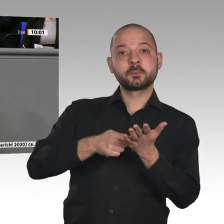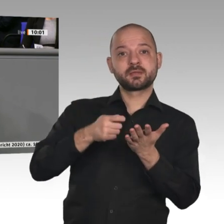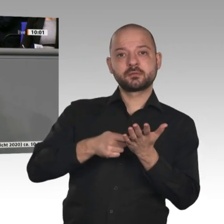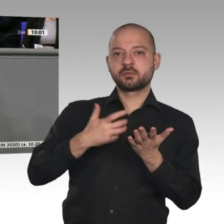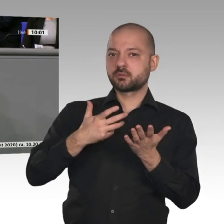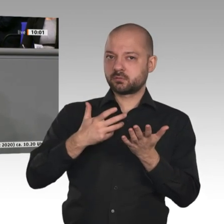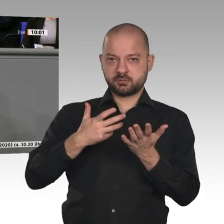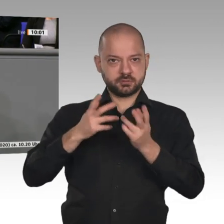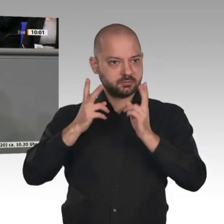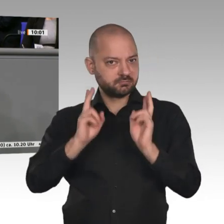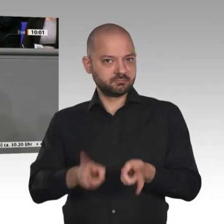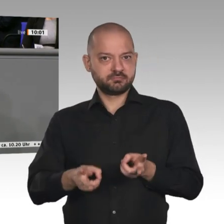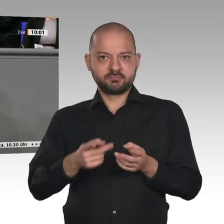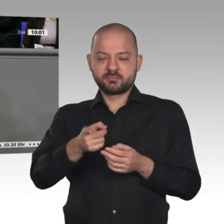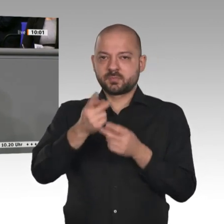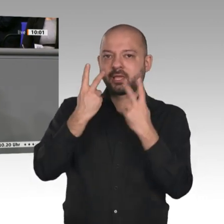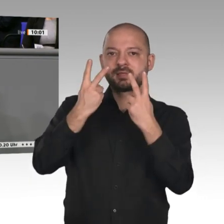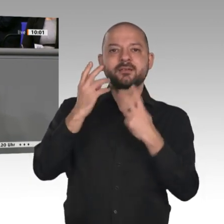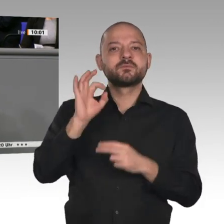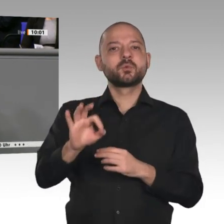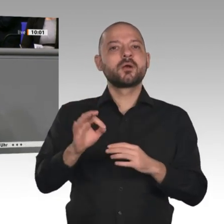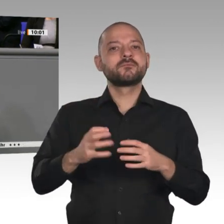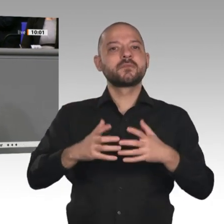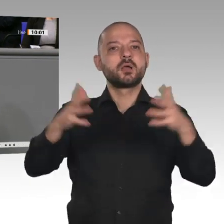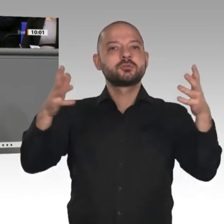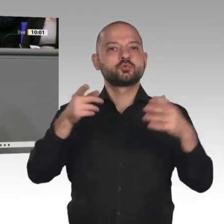gewachsen als das Sozialprodukt. Das heißt, der Handel und die Globalisierung haben